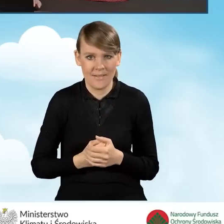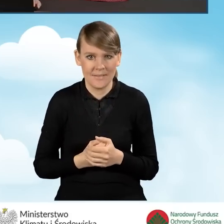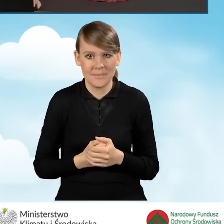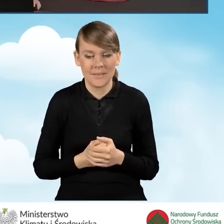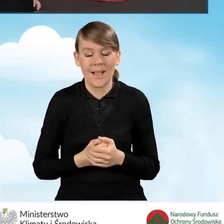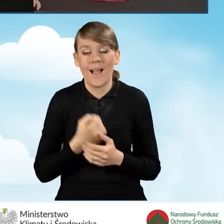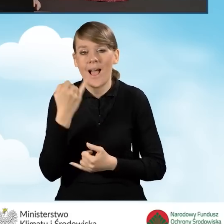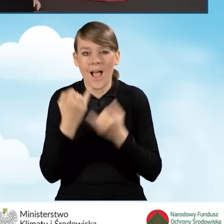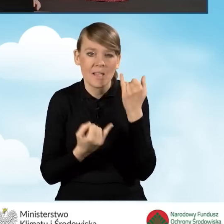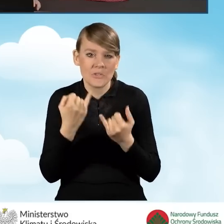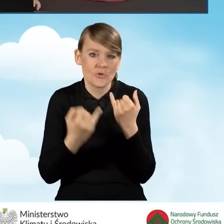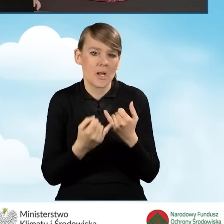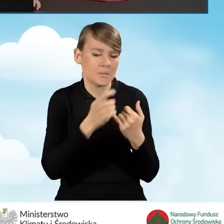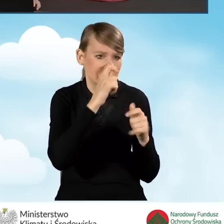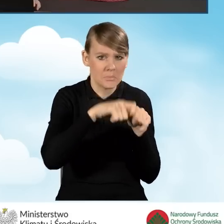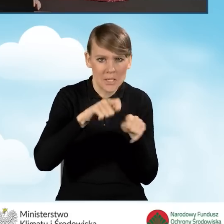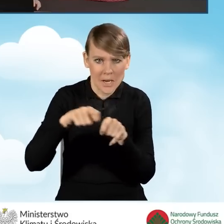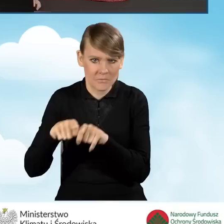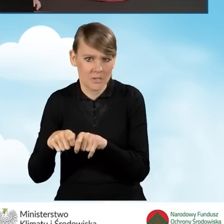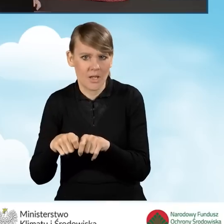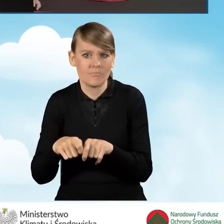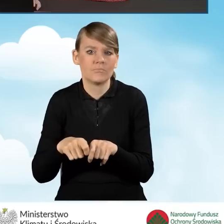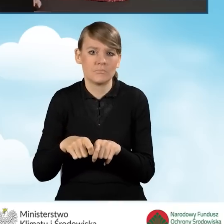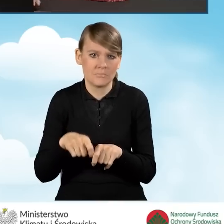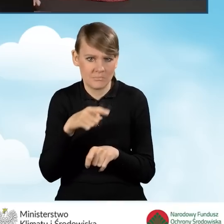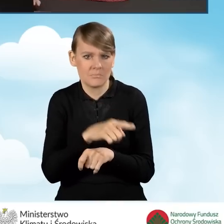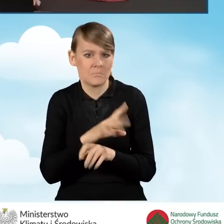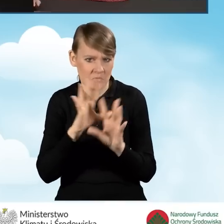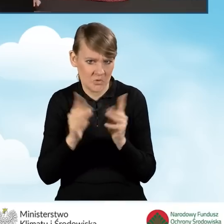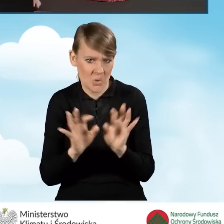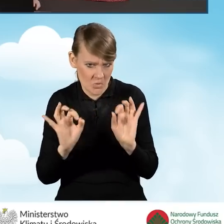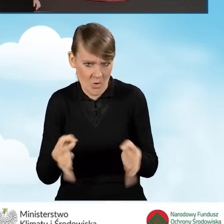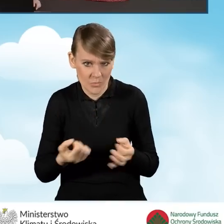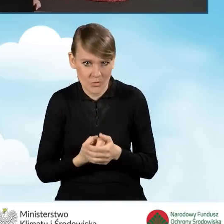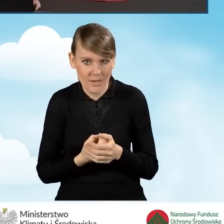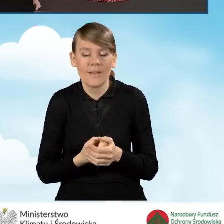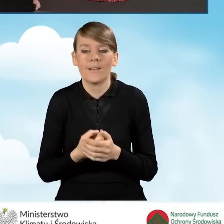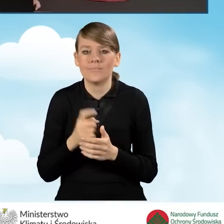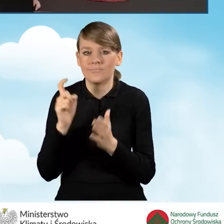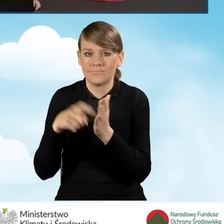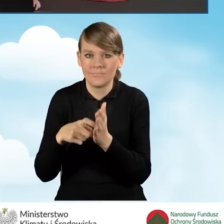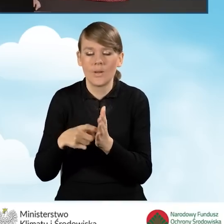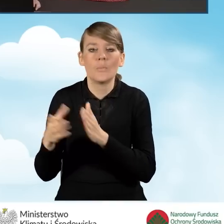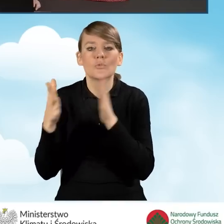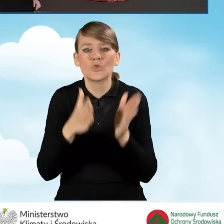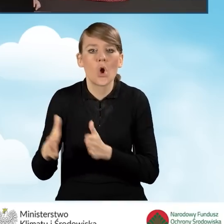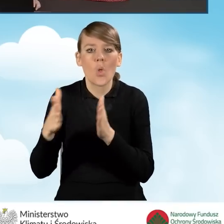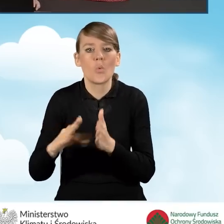Natomiast w sytuacji, kiedy stwierdzamy, że nasz wniosek został przez nas uzupełniony poprawnie, klikamy ikonkę przygotuj do podpisu.